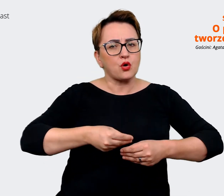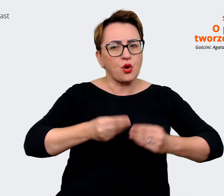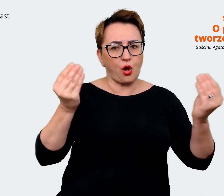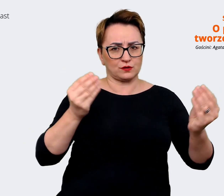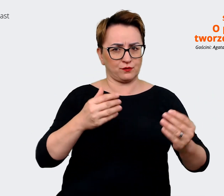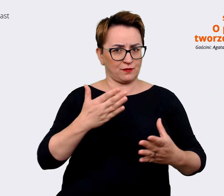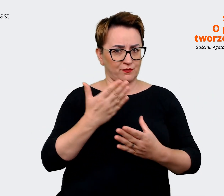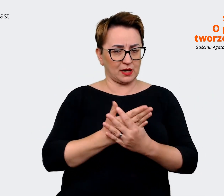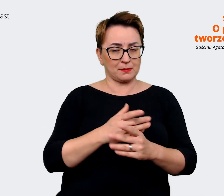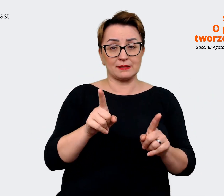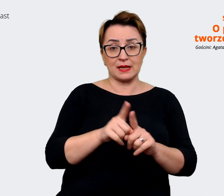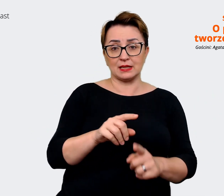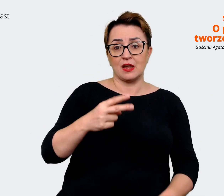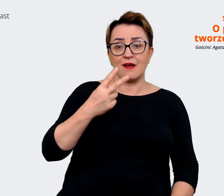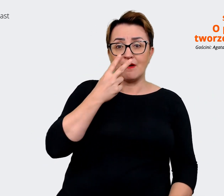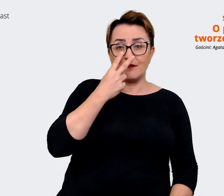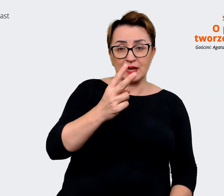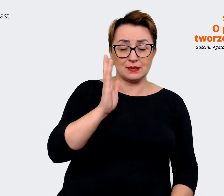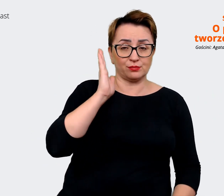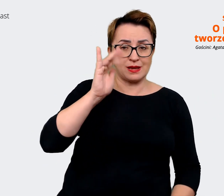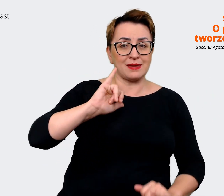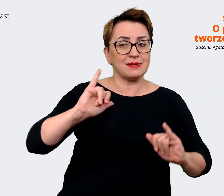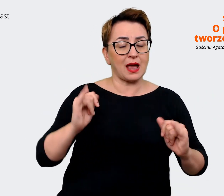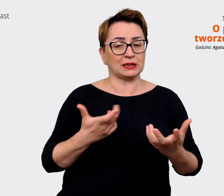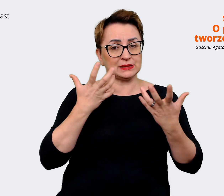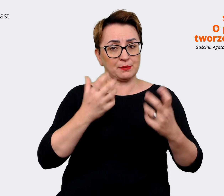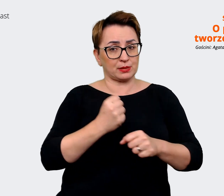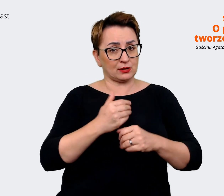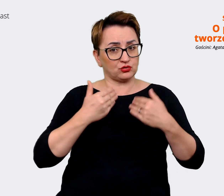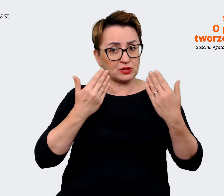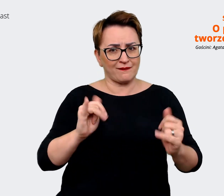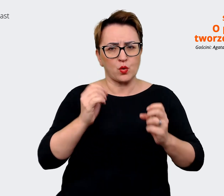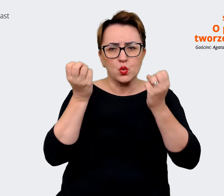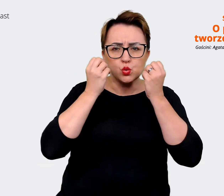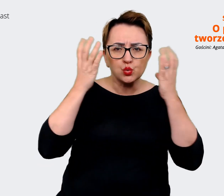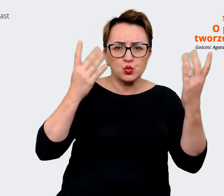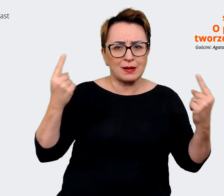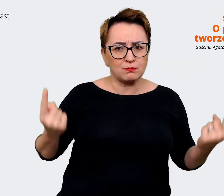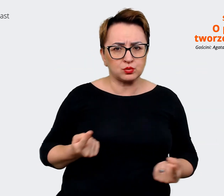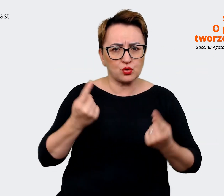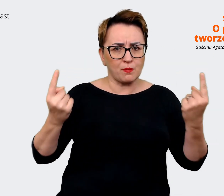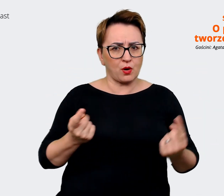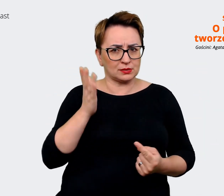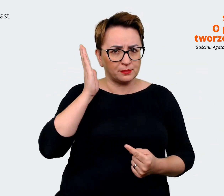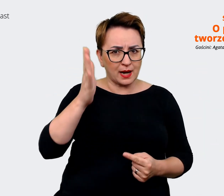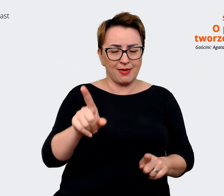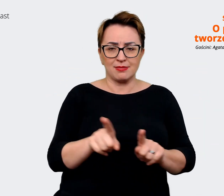jakim chcemy być pracodawcą, jaką kulturę chcemy promować, z tym jakie mamy aspiracje biznesowe.